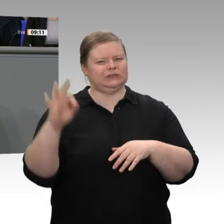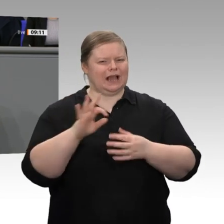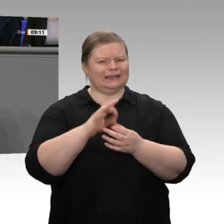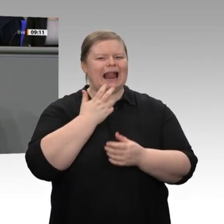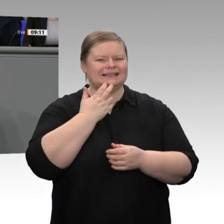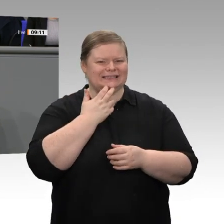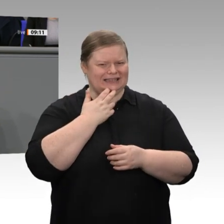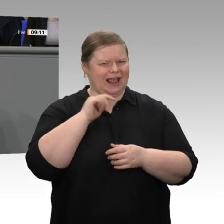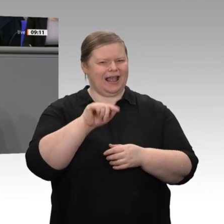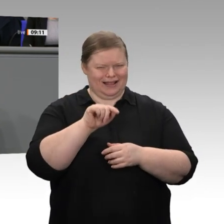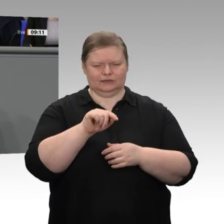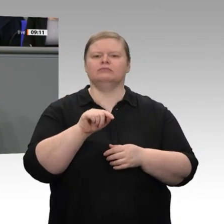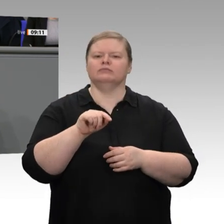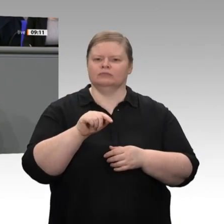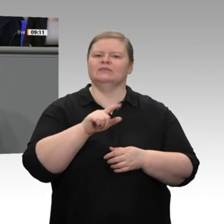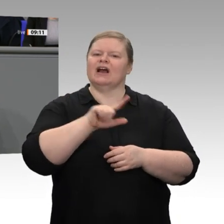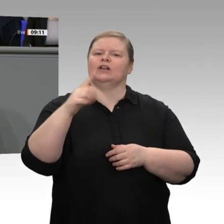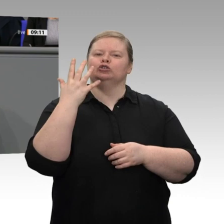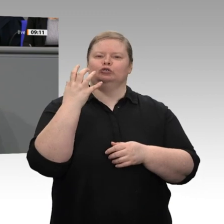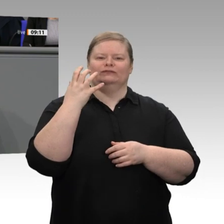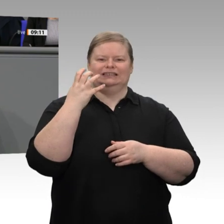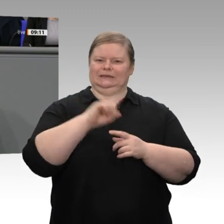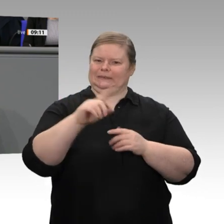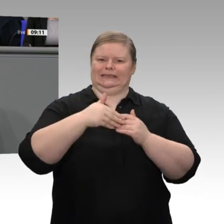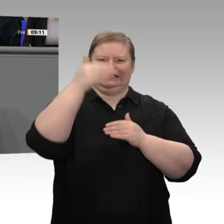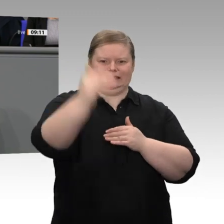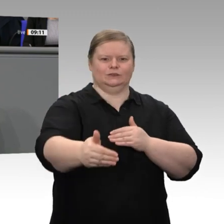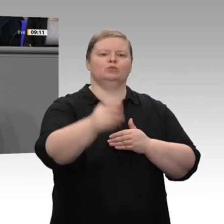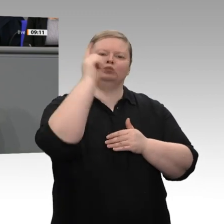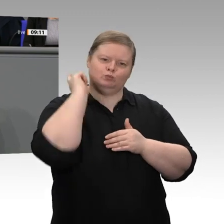Das ist wichtig für Nachhaltigkeit. Aber das wird nur gelingen, wenn wir uns genauso intensiv,